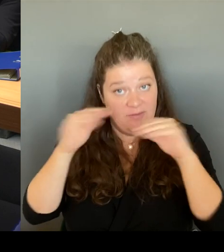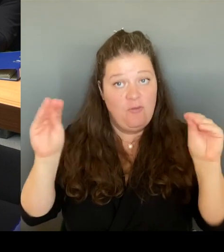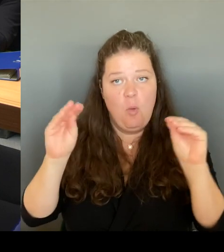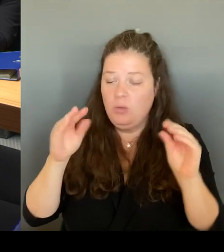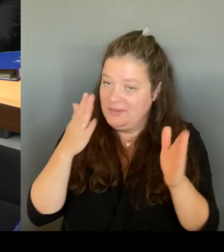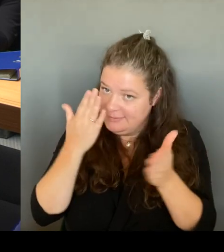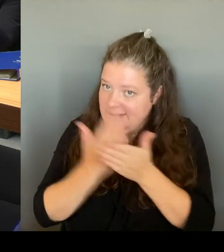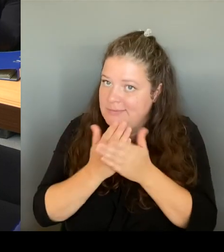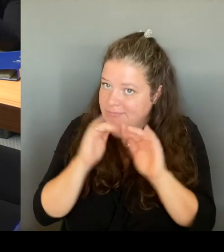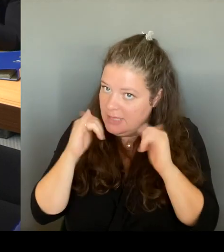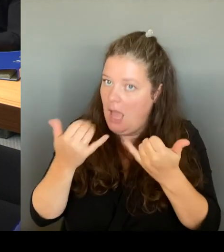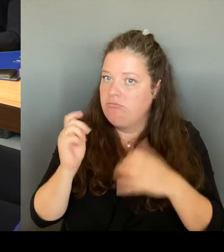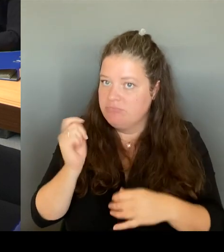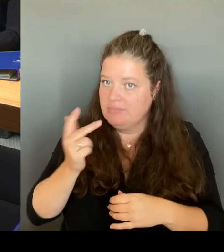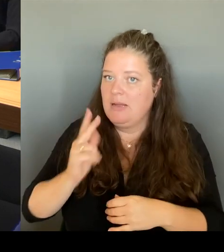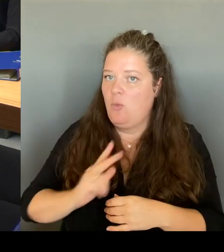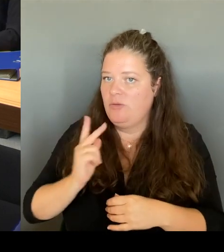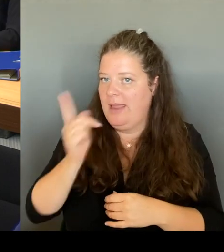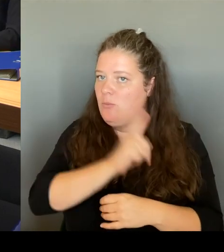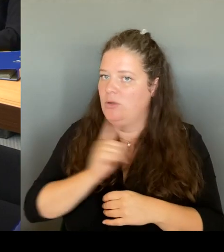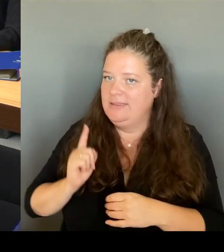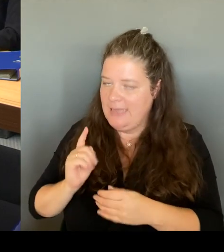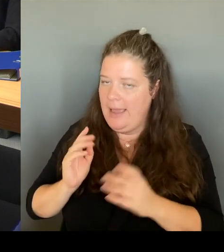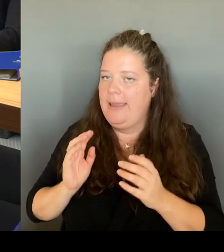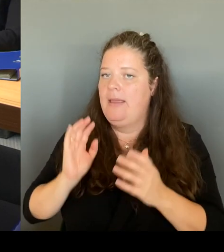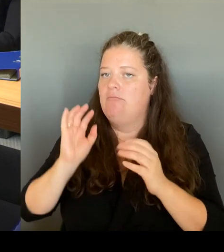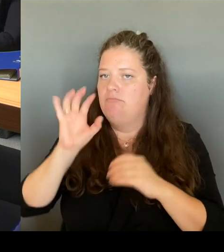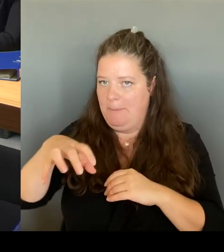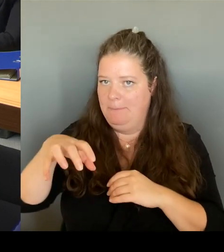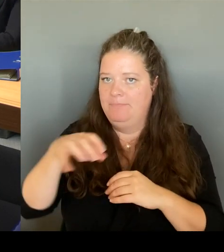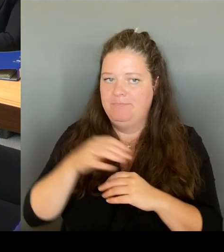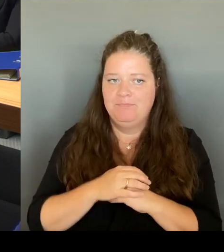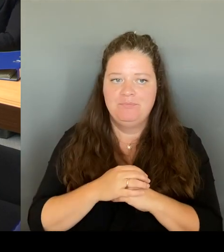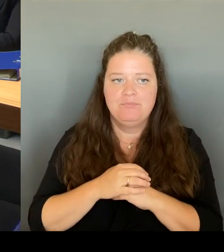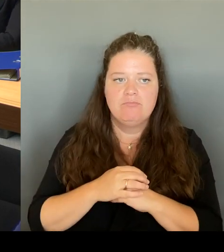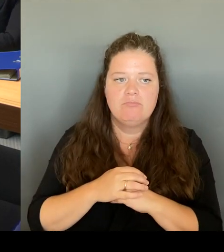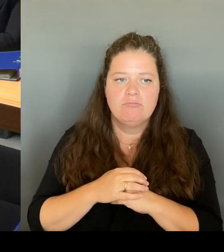dort vor Ort eine sehr hohe Zustimmung haben, mittlerweile.